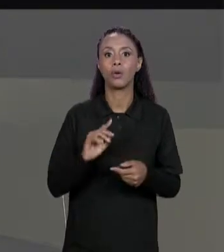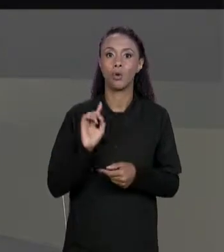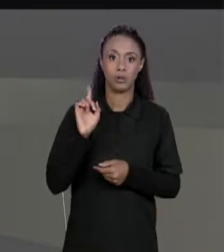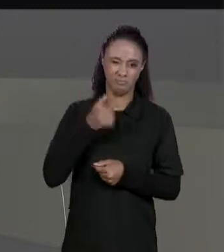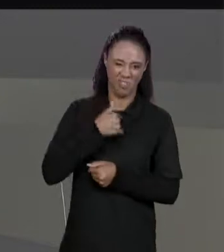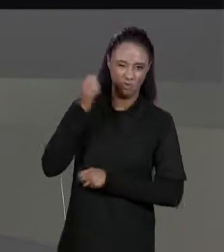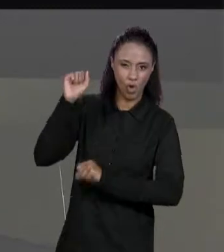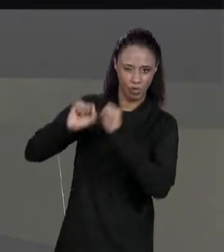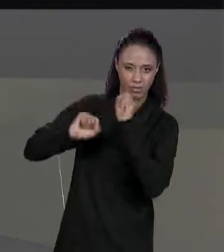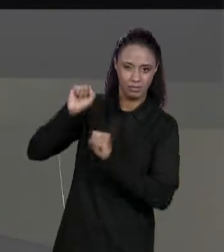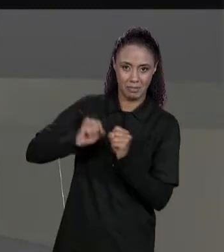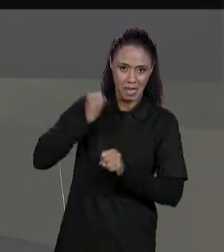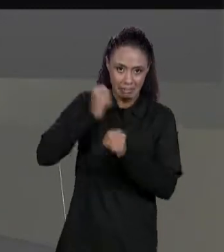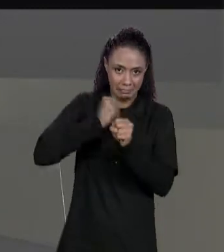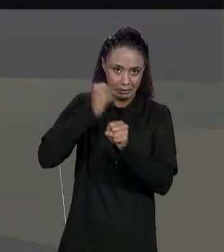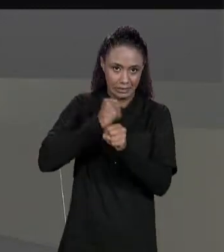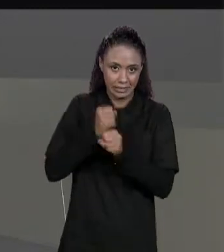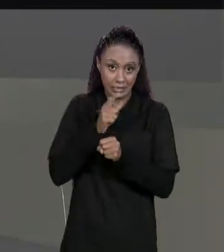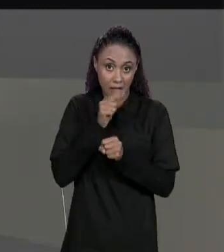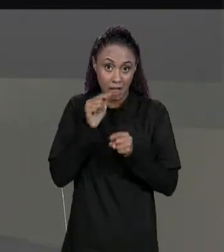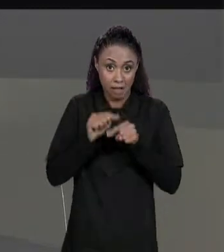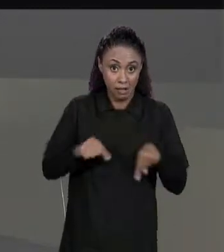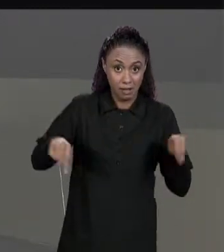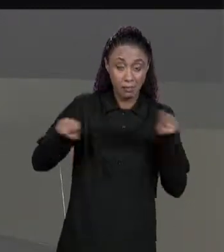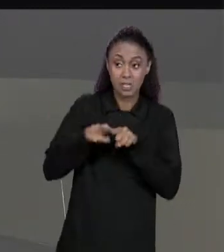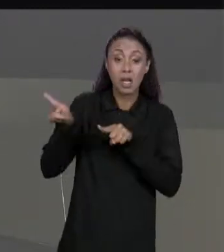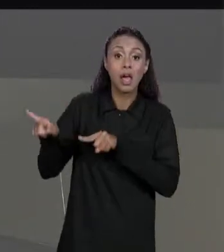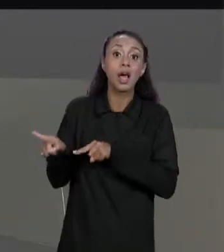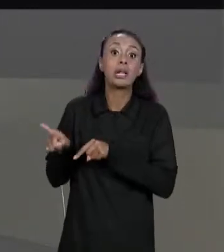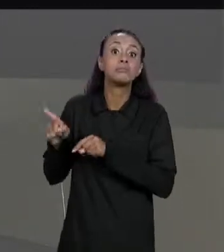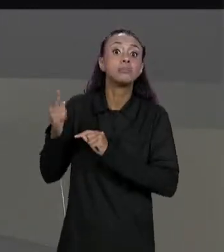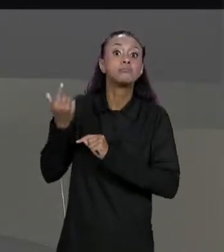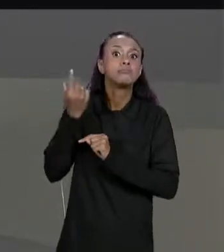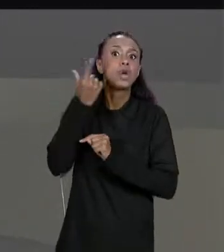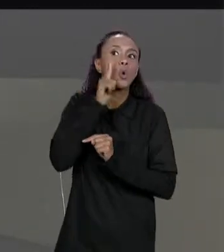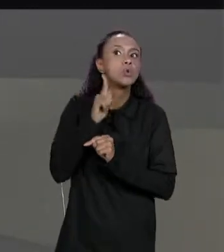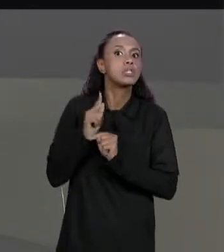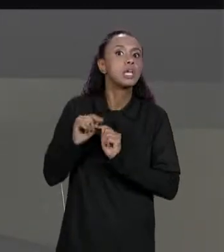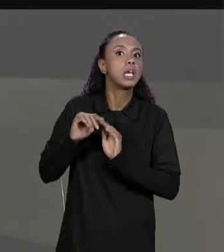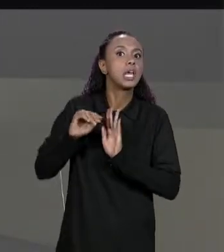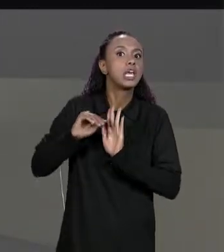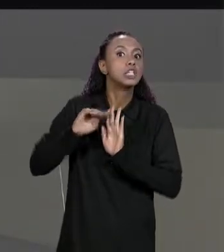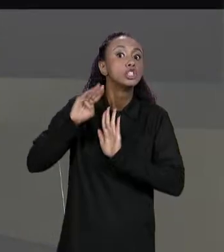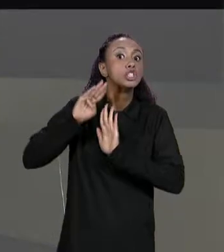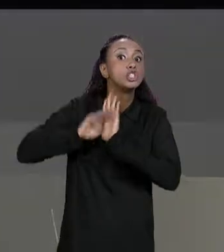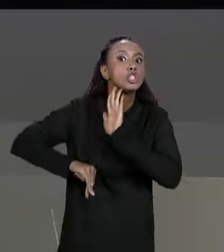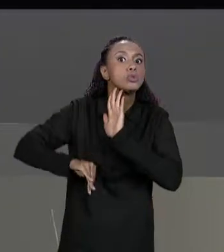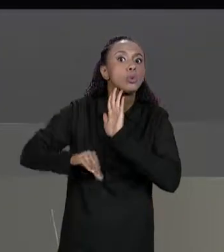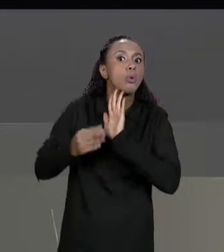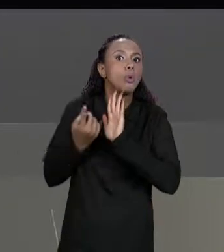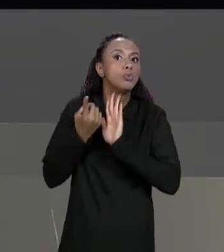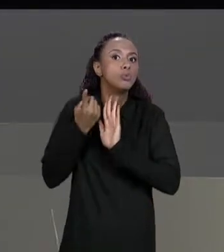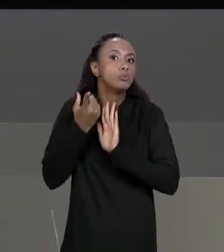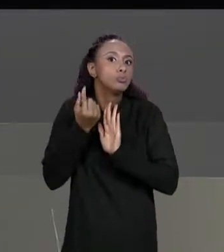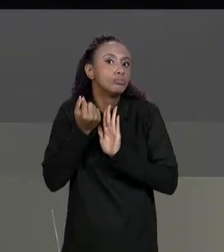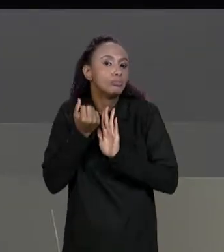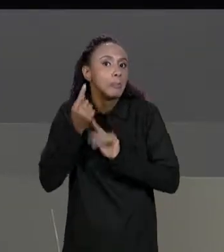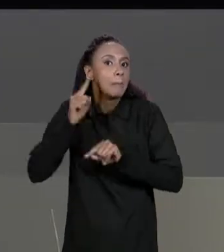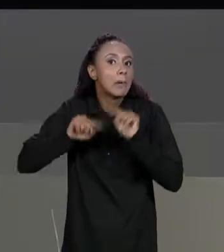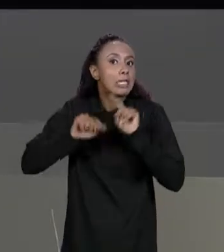PISCINA, E SE AGORA NOSSA CONSTRUTORA NOS OFERECER DESCONTOS PARA ALGUNS MATERIAIS E DE ACORDO COM ALGUMA METRAGEM. COMO QUE A